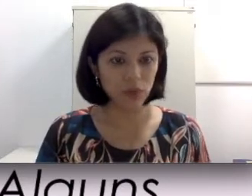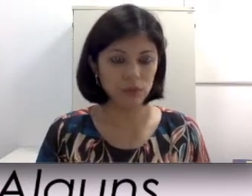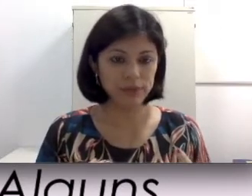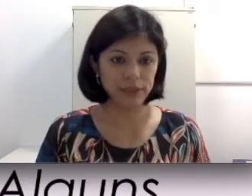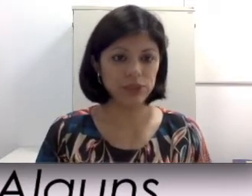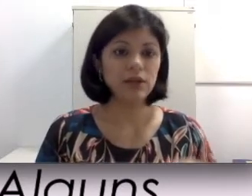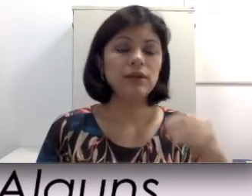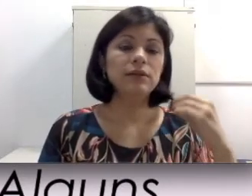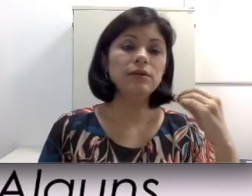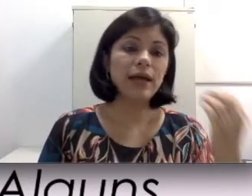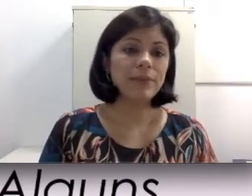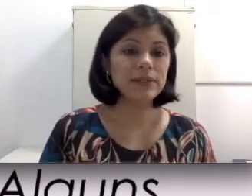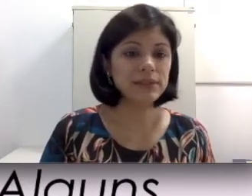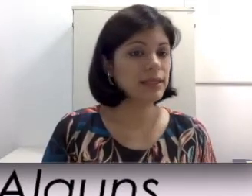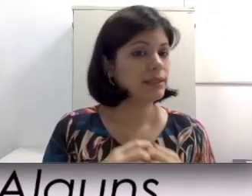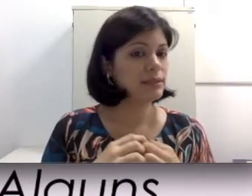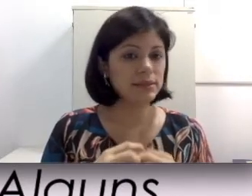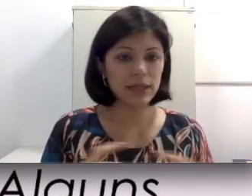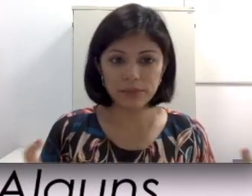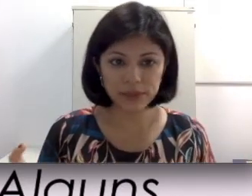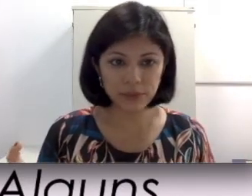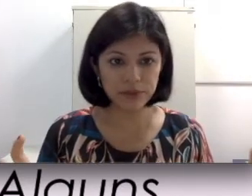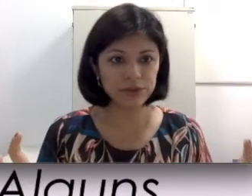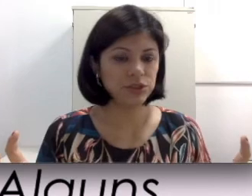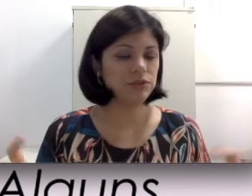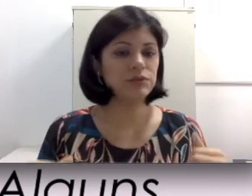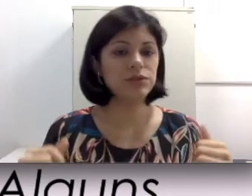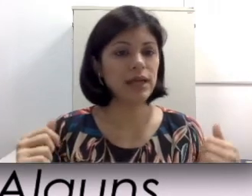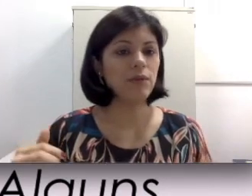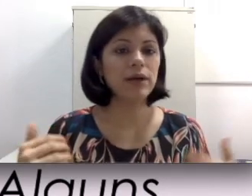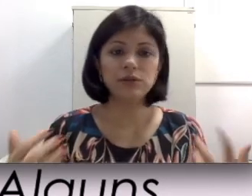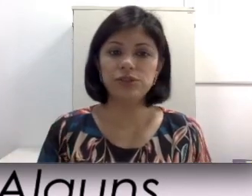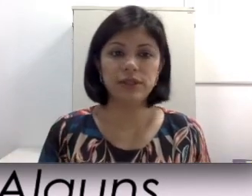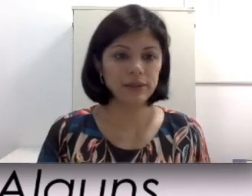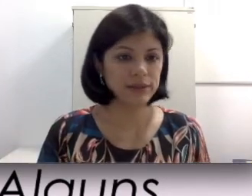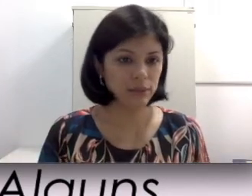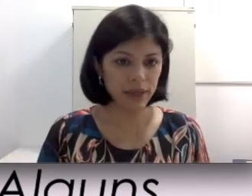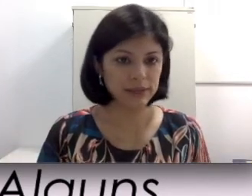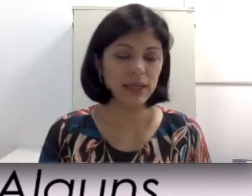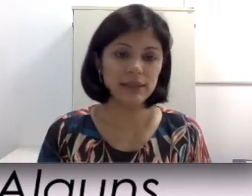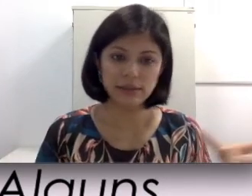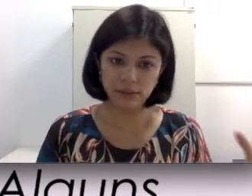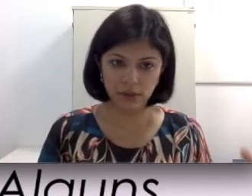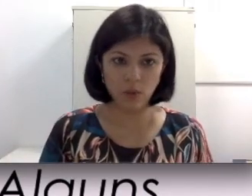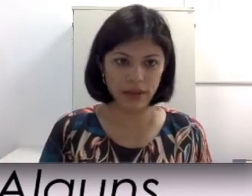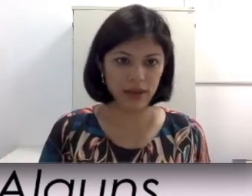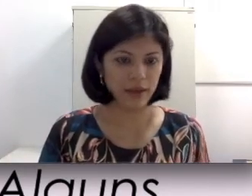seja, não dá para dizer que sempre os aparelhos auditivos vão te dar um ganho de 30 decibéis.